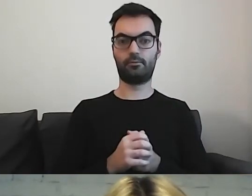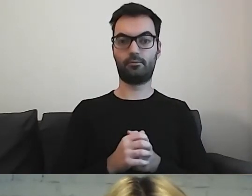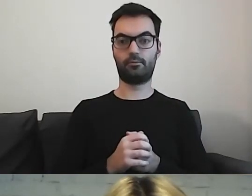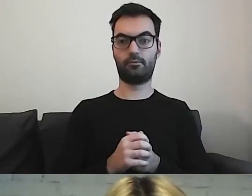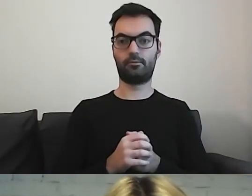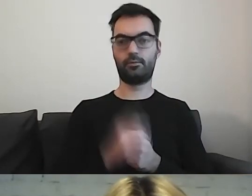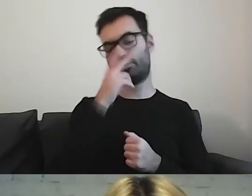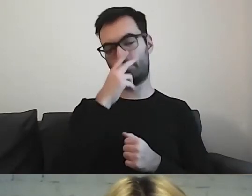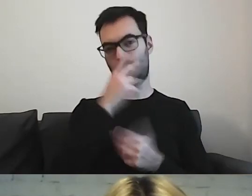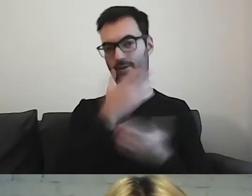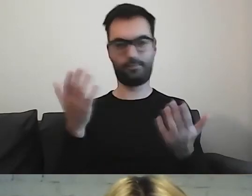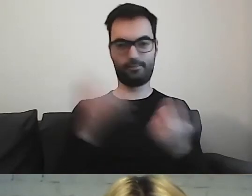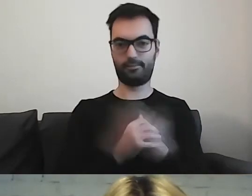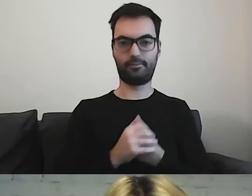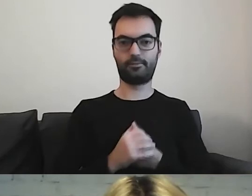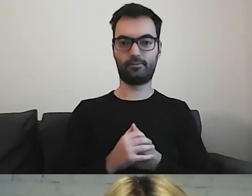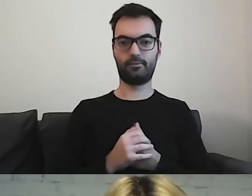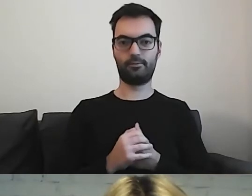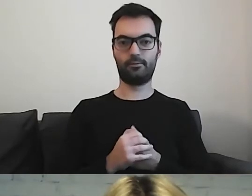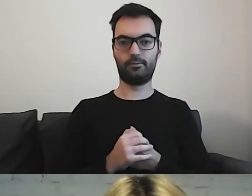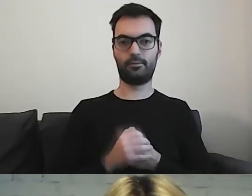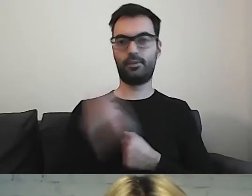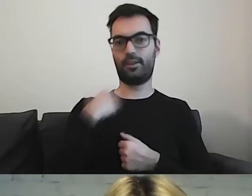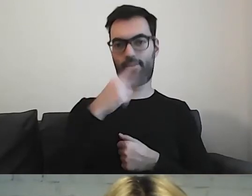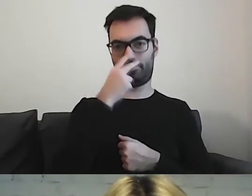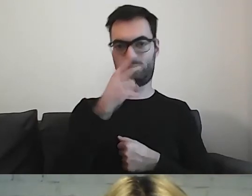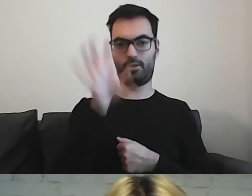Zobaczcie państwo, że patrząc na ten dokument,